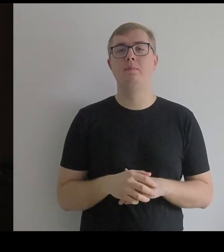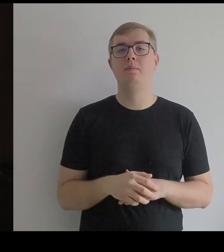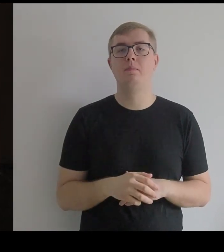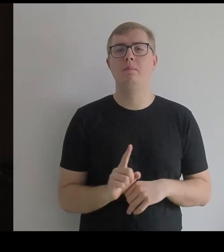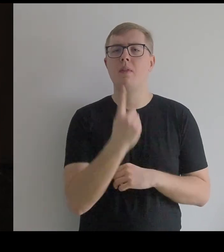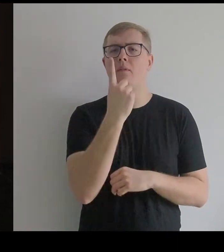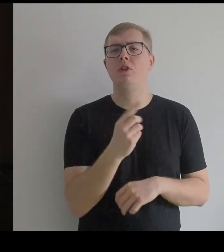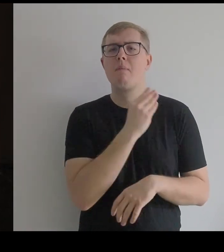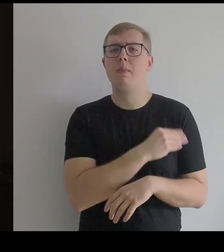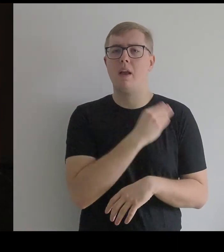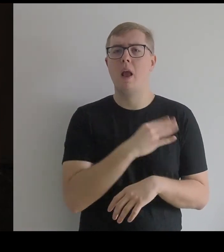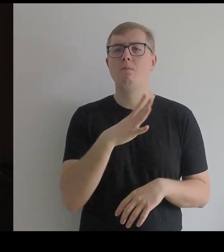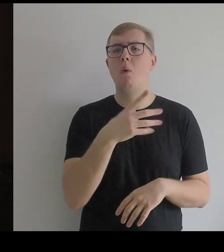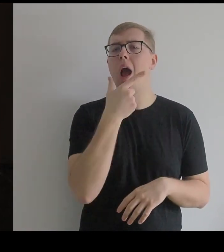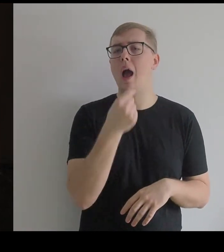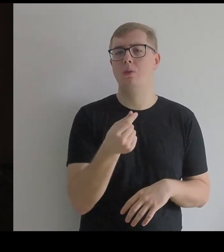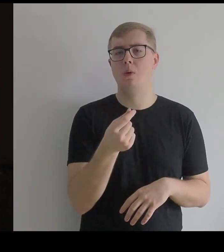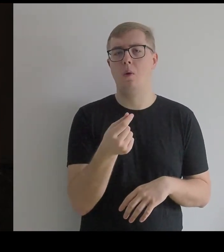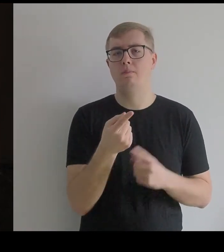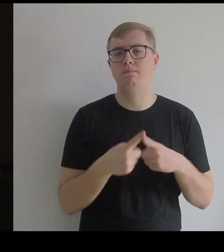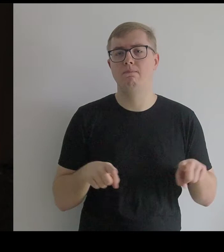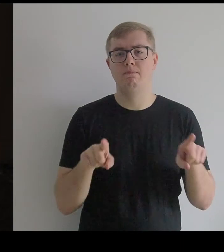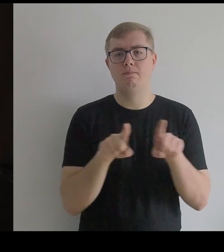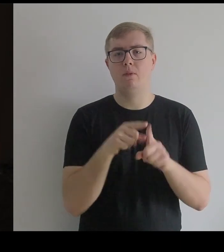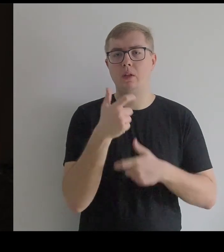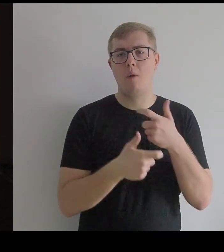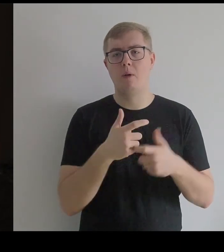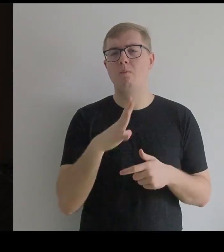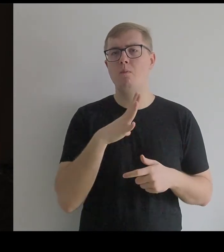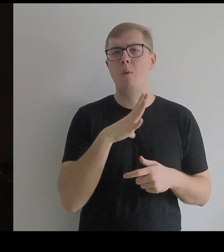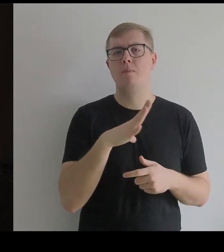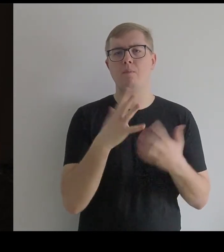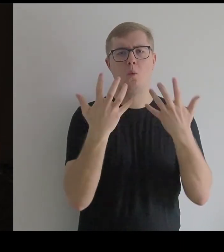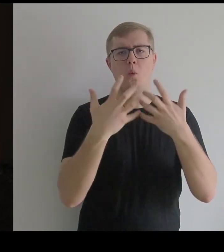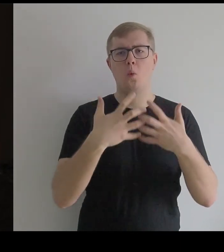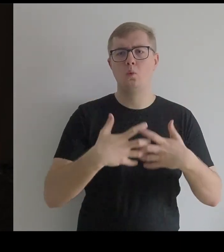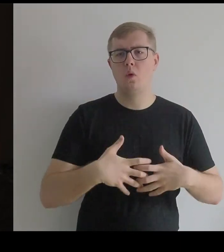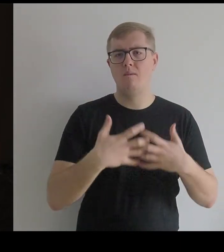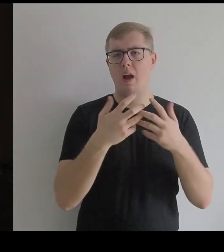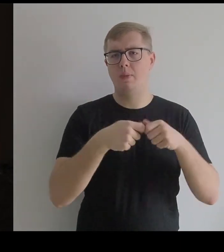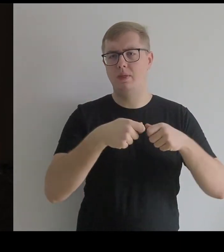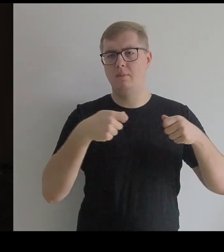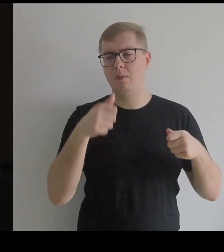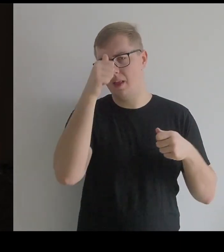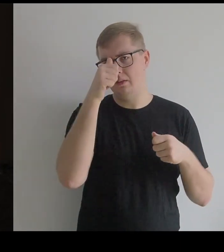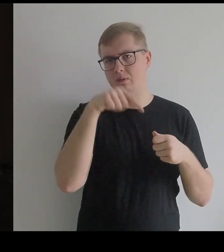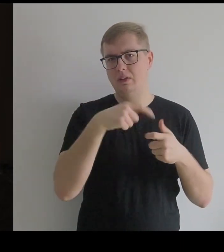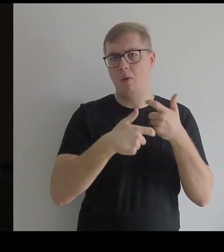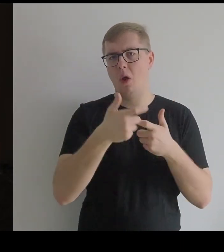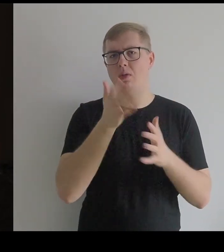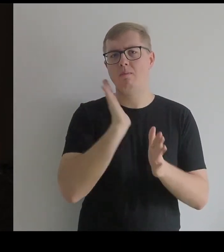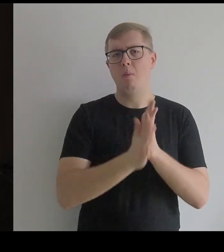Pierwszym materiałem, który Kantor zastosował było rusztowanie ze zwykłego drutu,